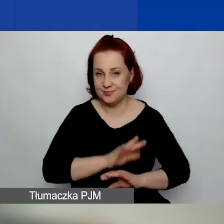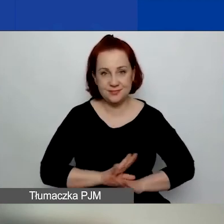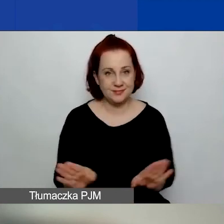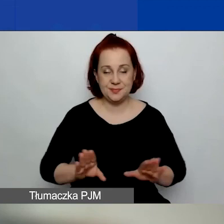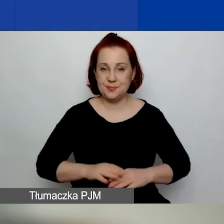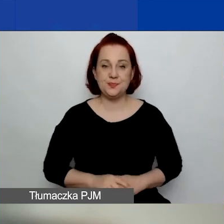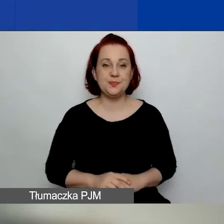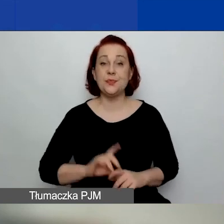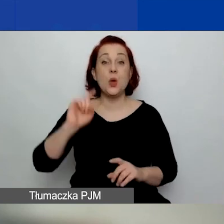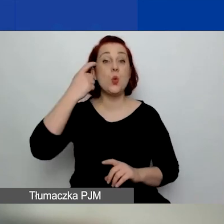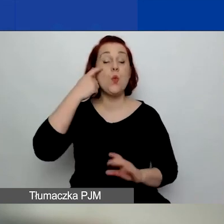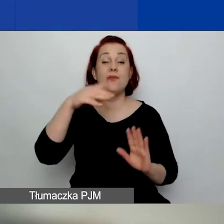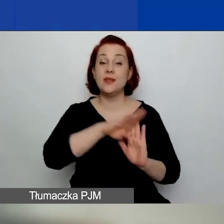Główne zasady konkursu.